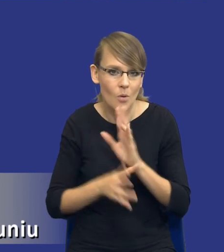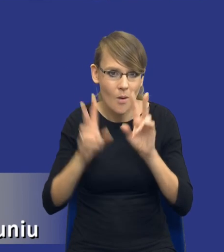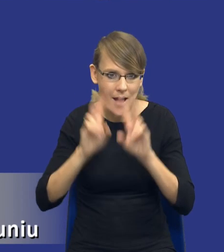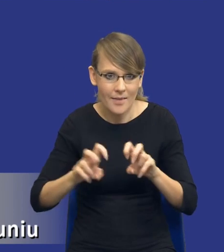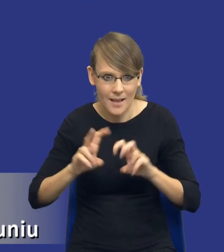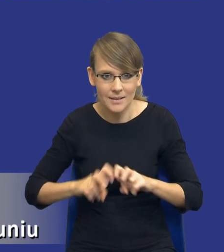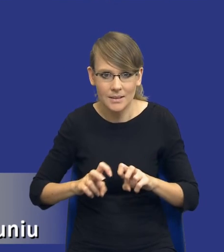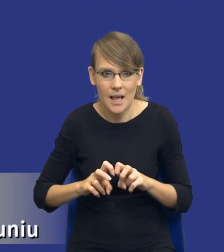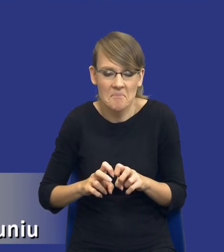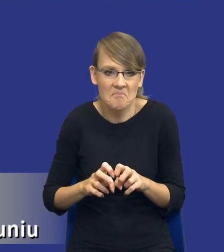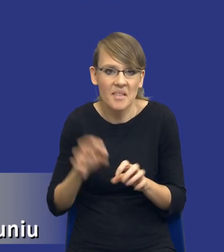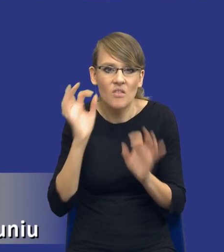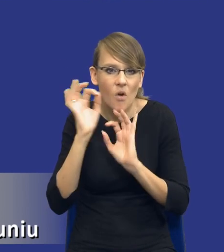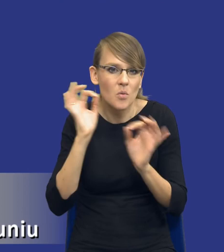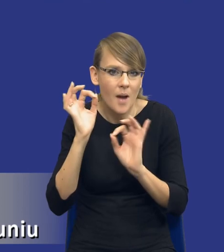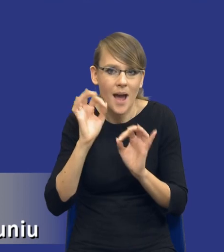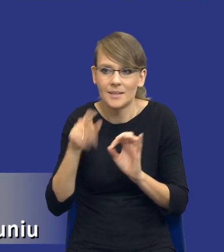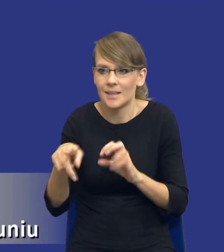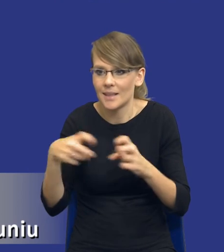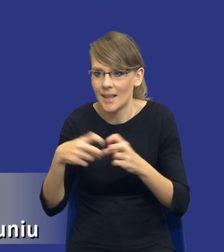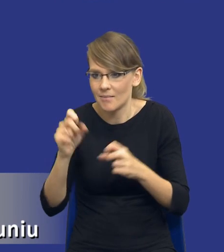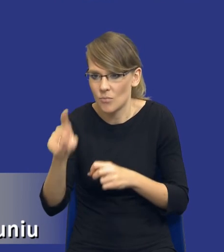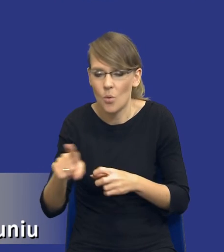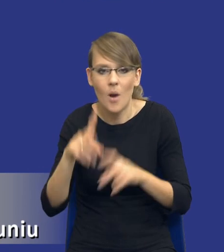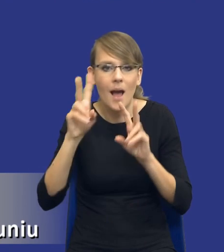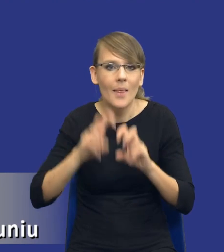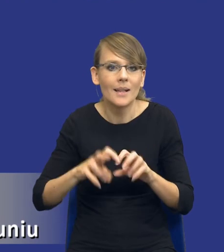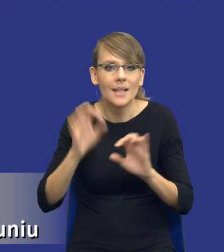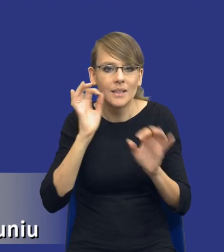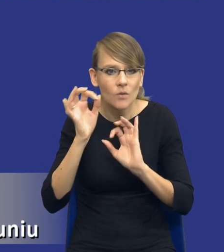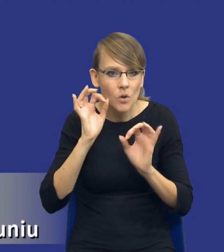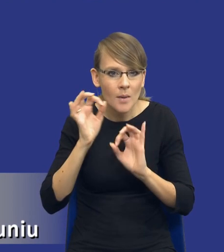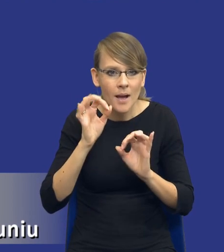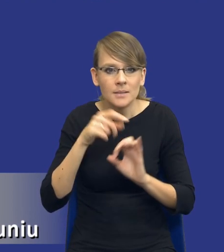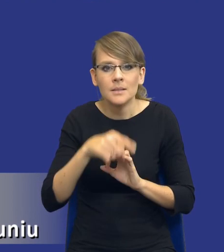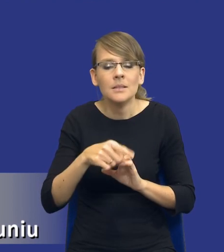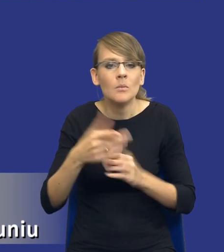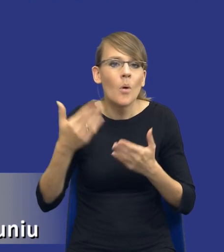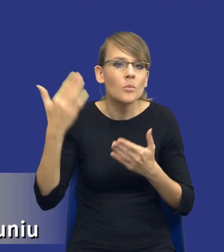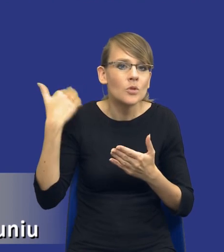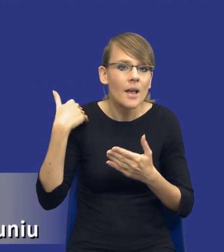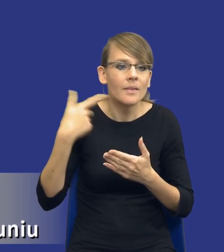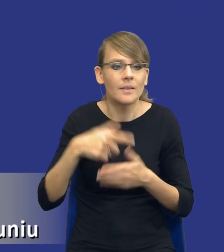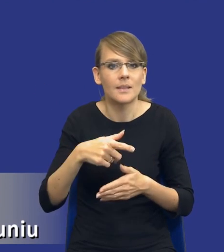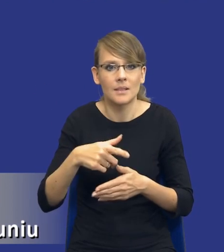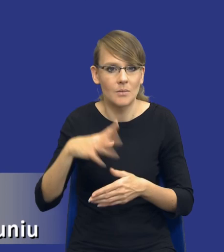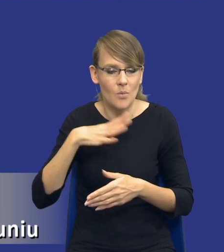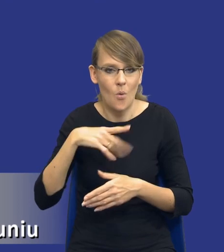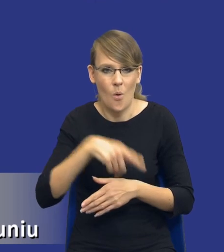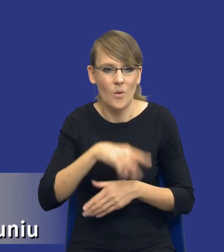nie wiem, informacji dostępnych w internecie, na analizie informacji płynących z poprzednich postępowań zamawiającego itd., itd.